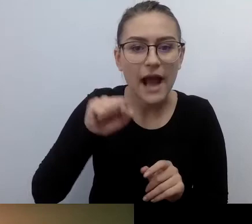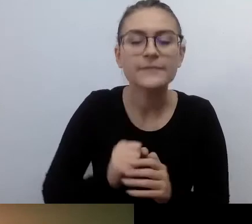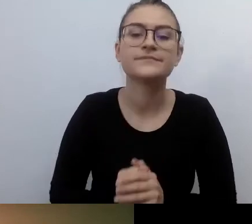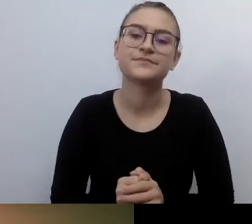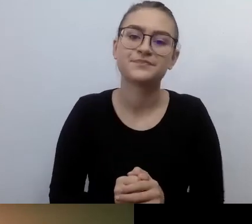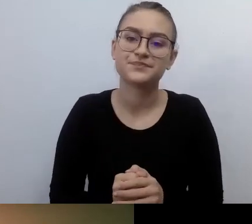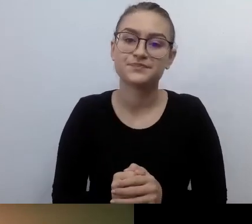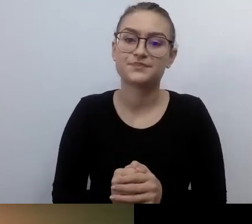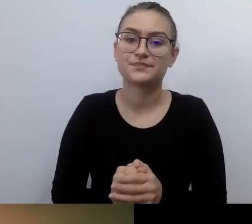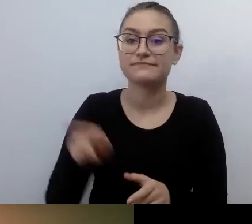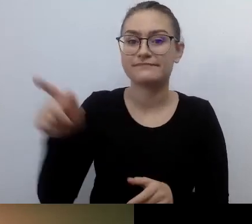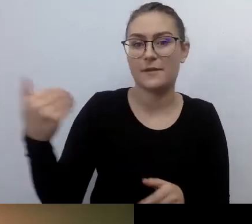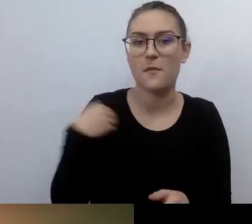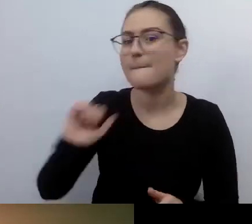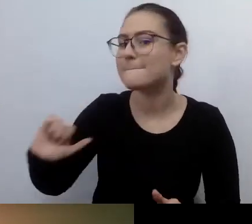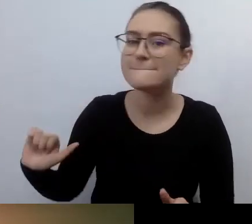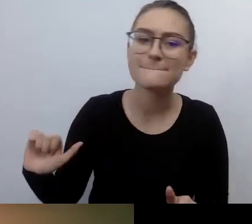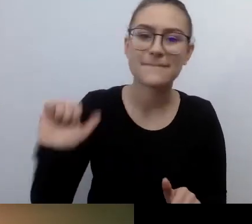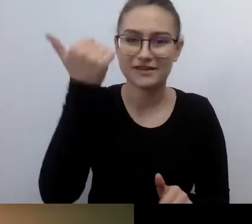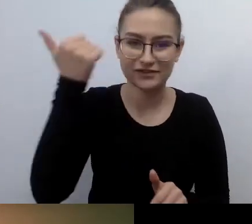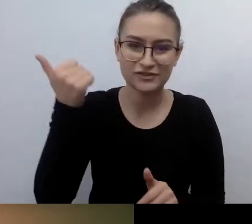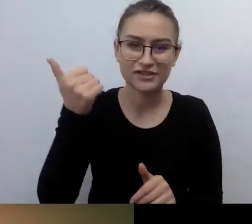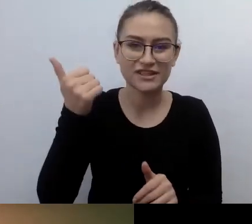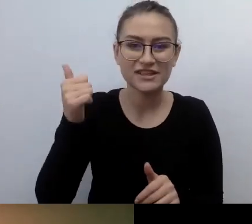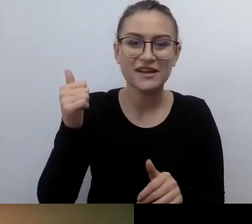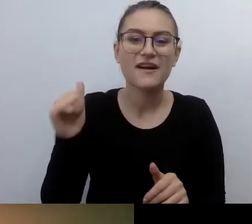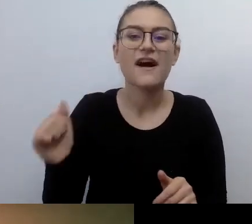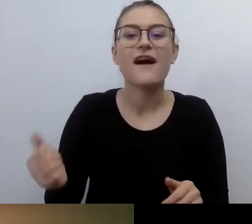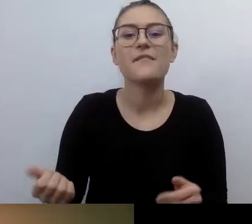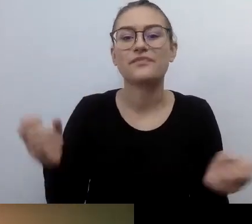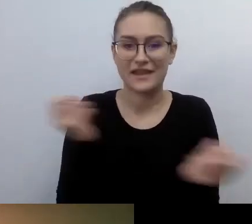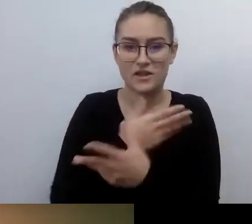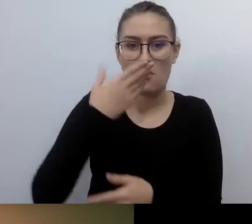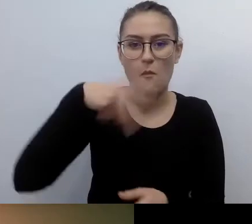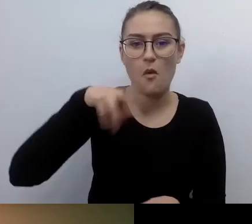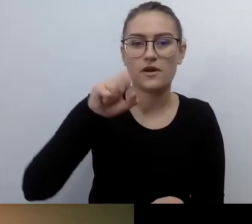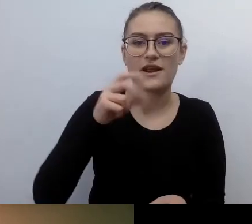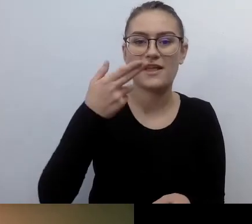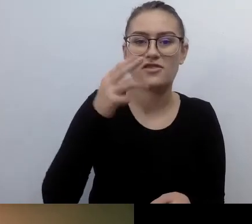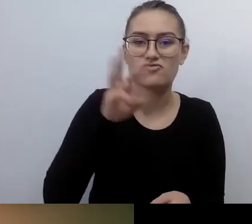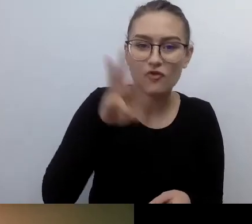Pokaz dostępny. Okazało się, że jest film z audiodeskrypcją.